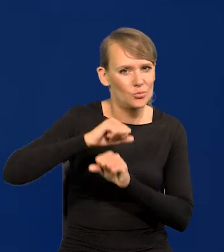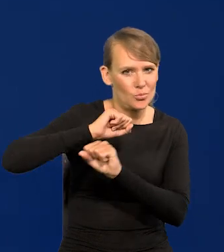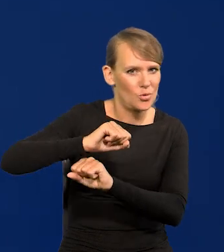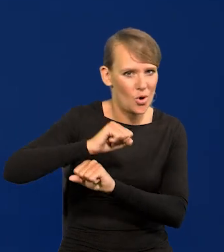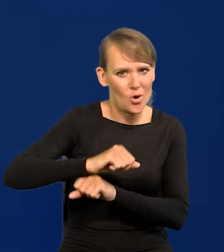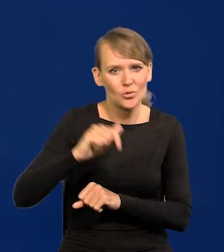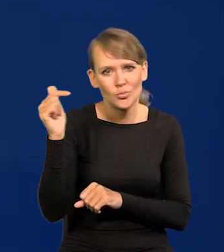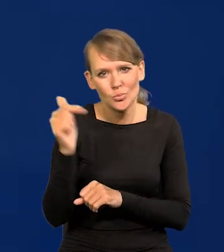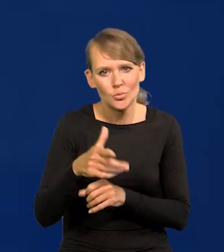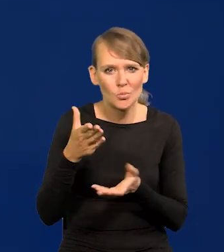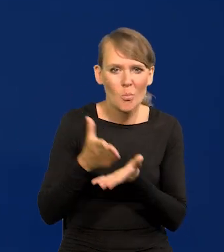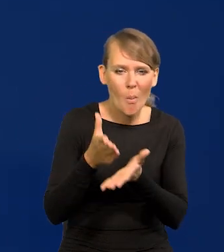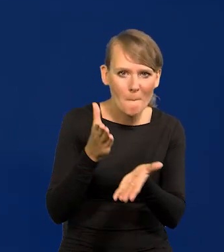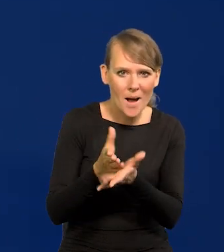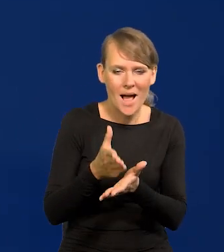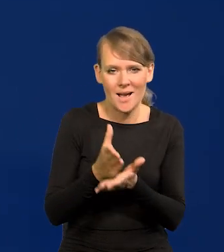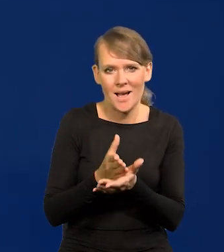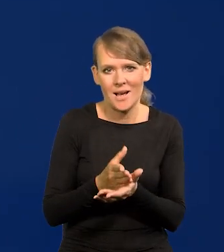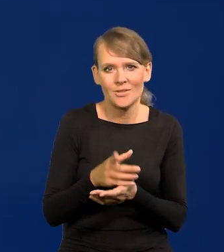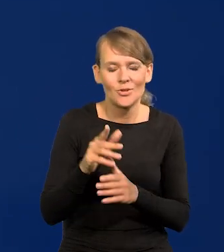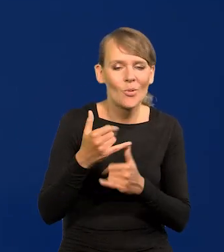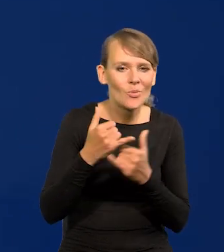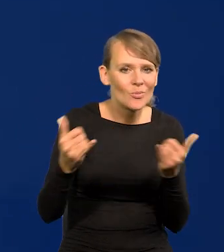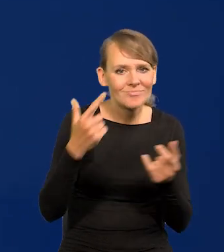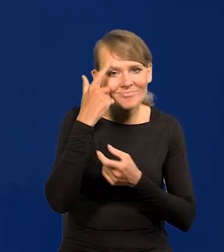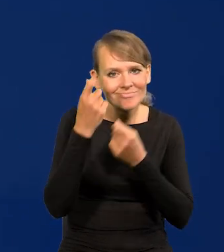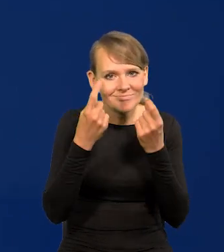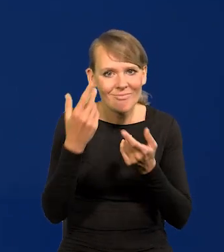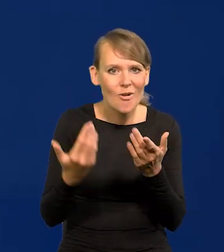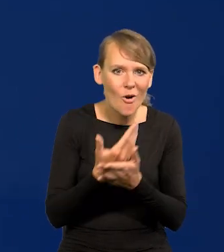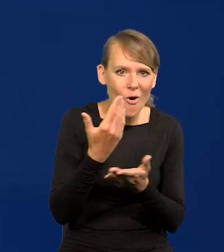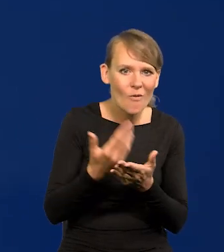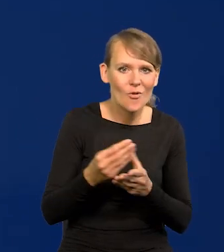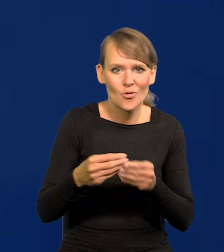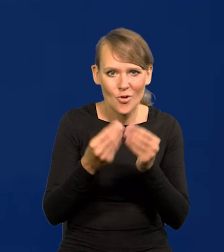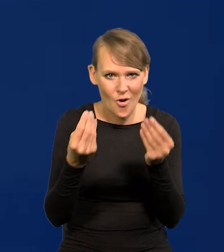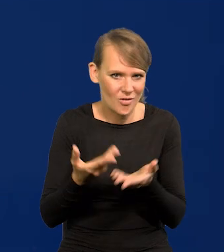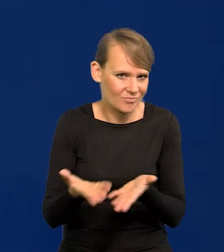Należy wspomagać te wszystkie źródła innowacji, rozwoju, które są możliwe do osiągnięcia.